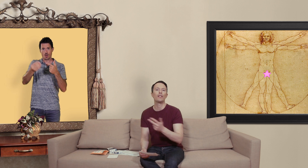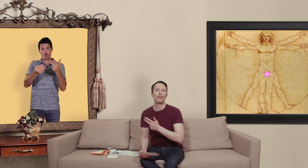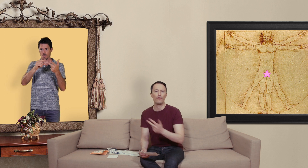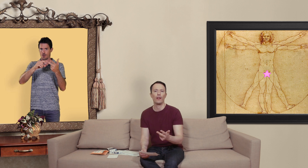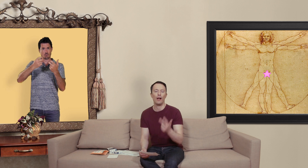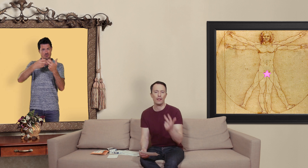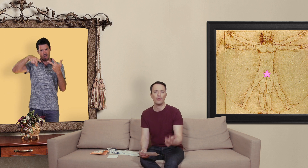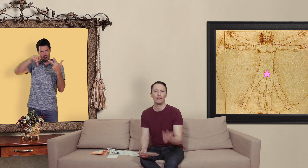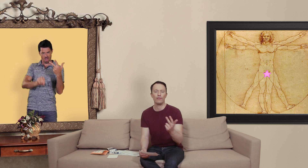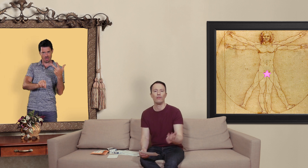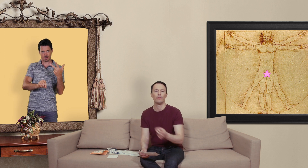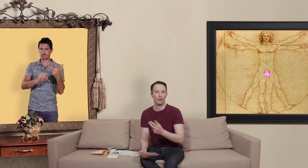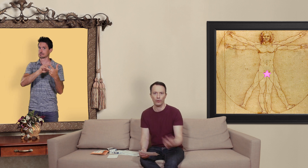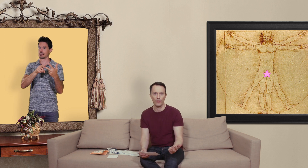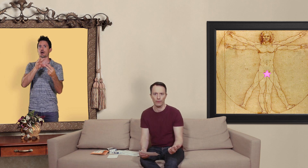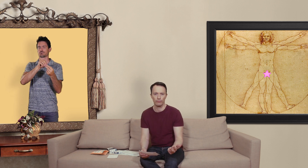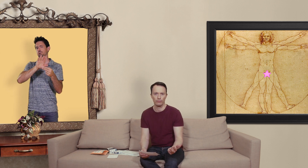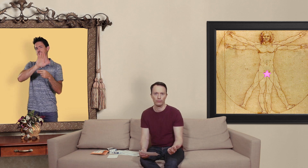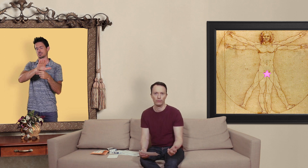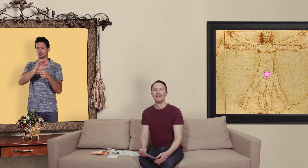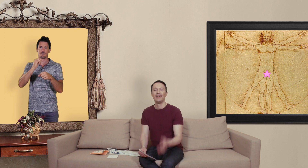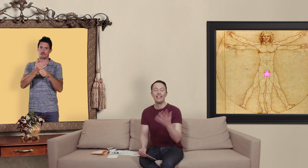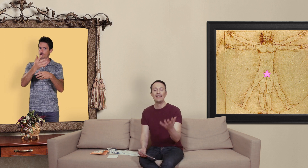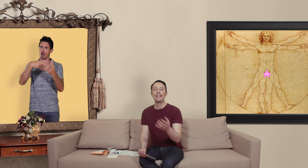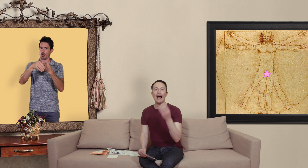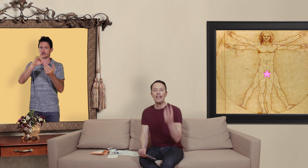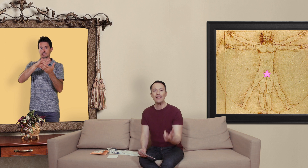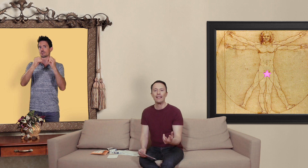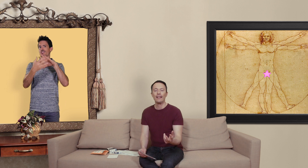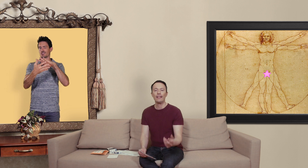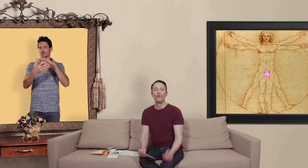avez à faire un site qui vend des contrefaçons. il existe un site internet qui vous